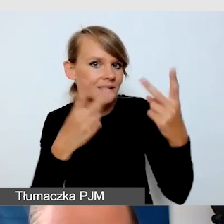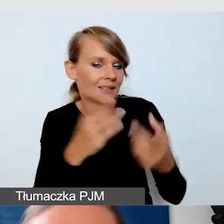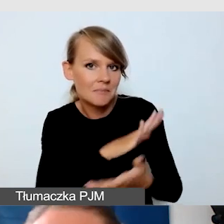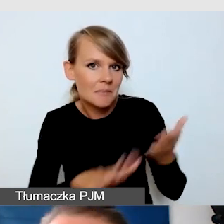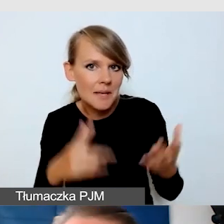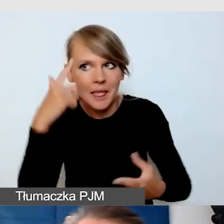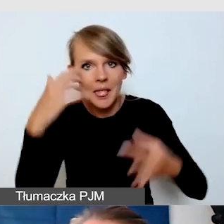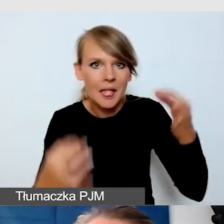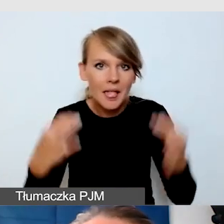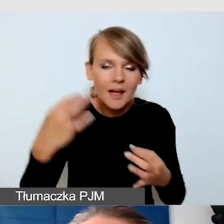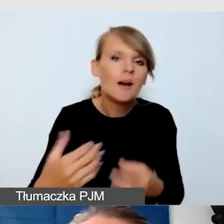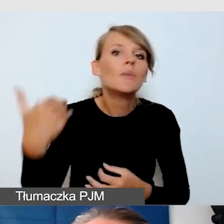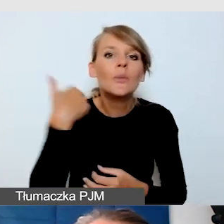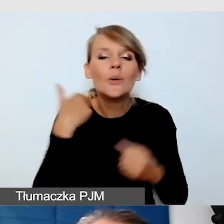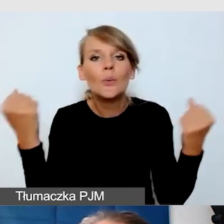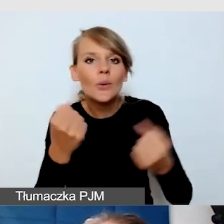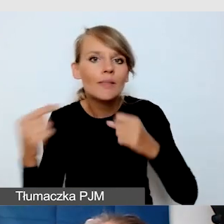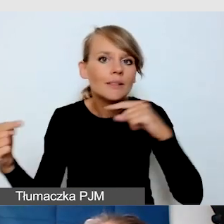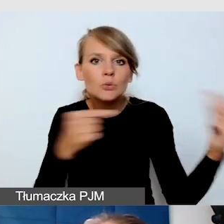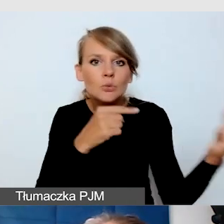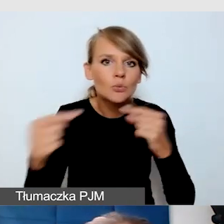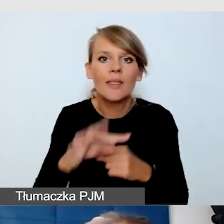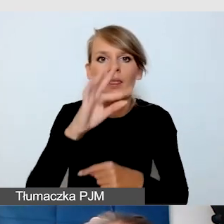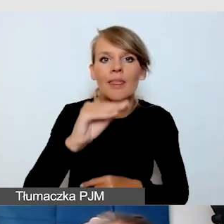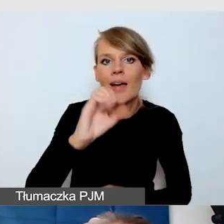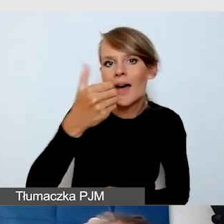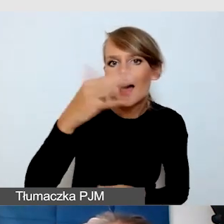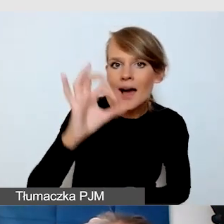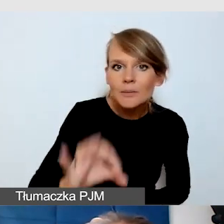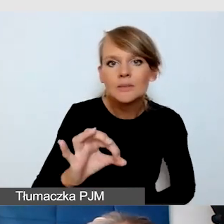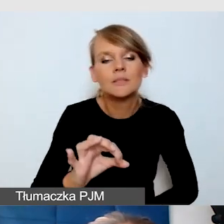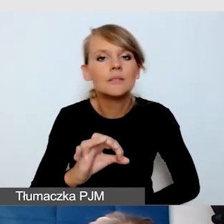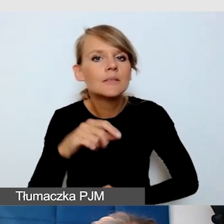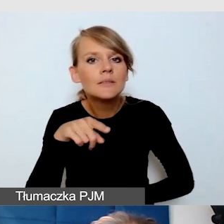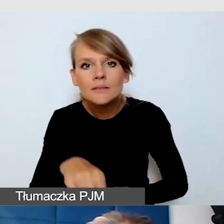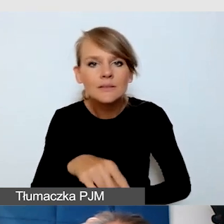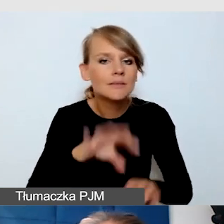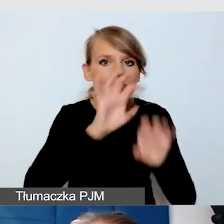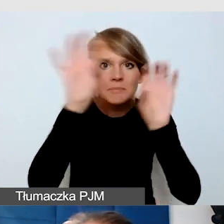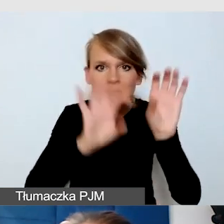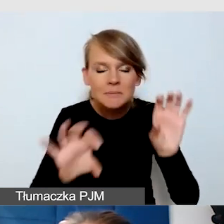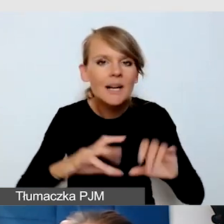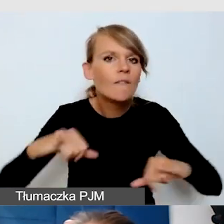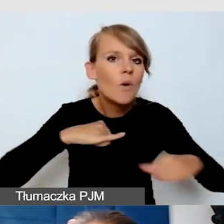Była bardzo żywa dyskusja na Teamsie. Władze Uniwersytetu, pracownicy, naukowcy.